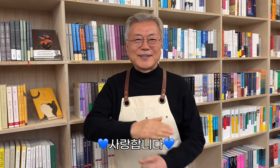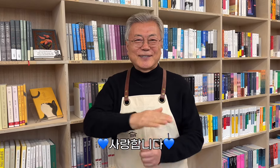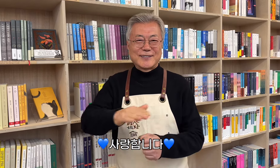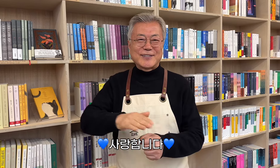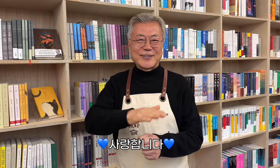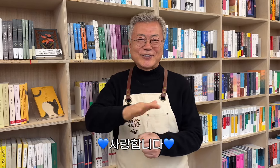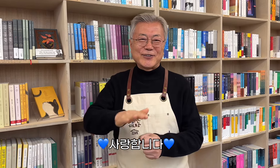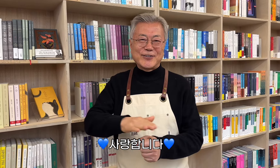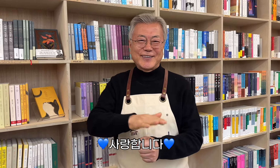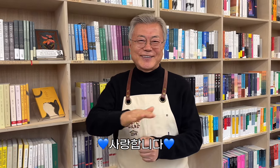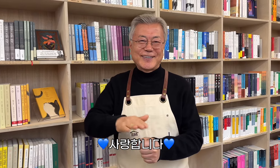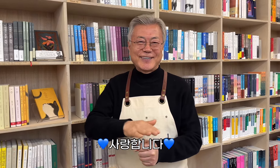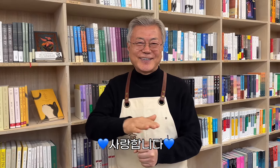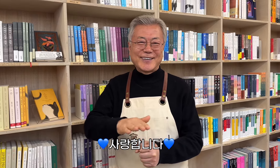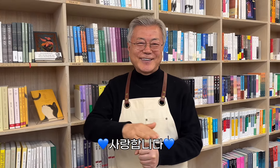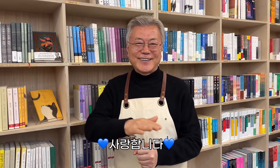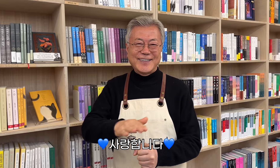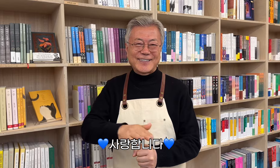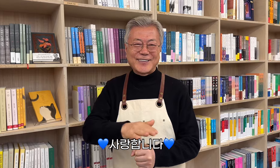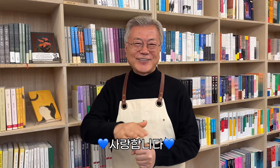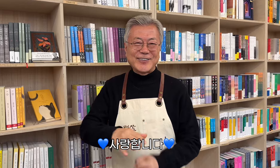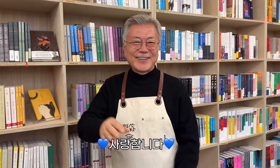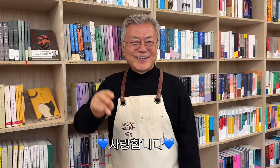💙愛しています💙